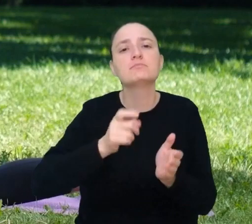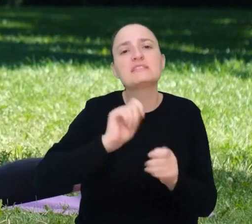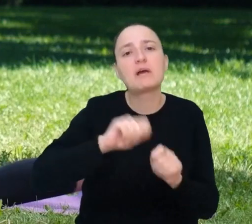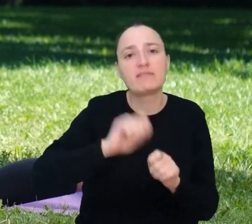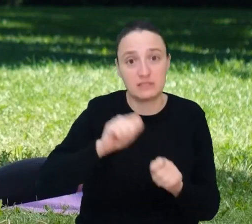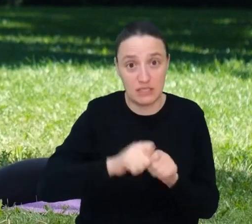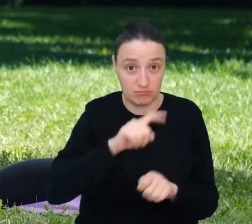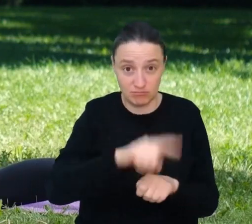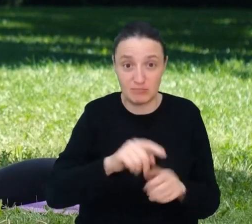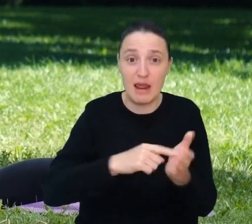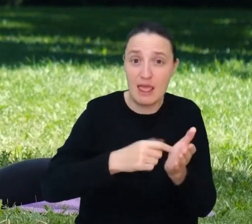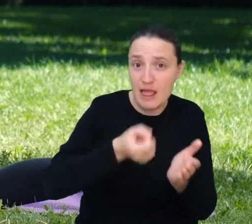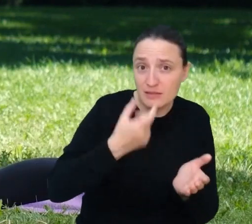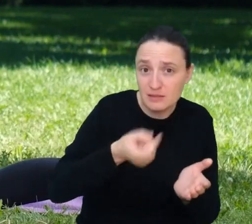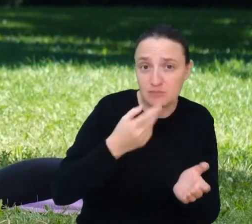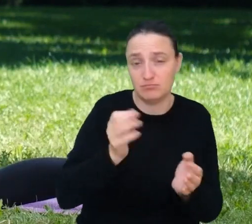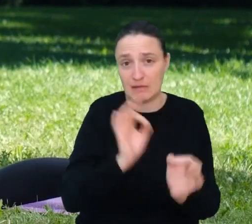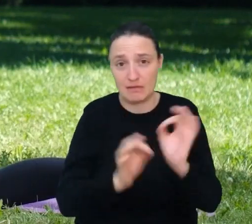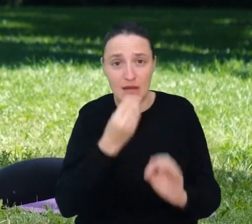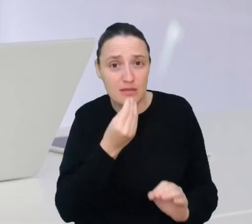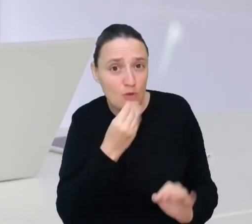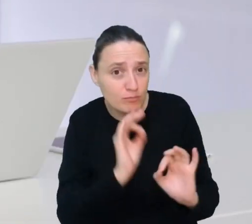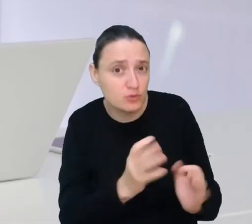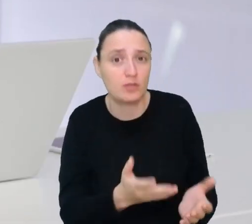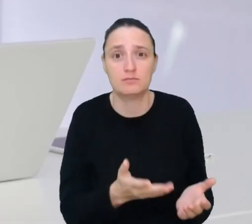stosowali odpowiednią dietę i robili wszystko, żeby żyć zdrowo